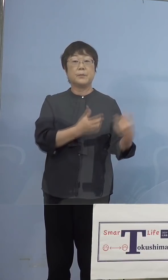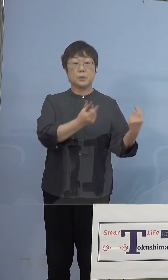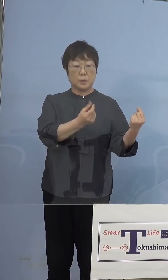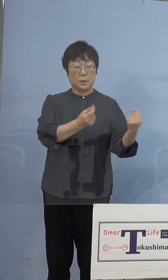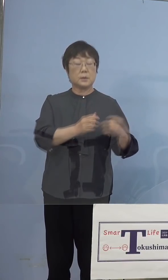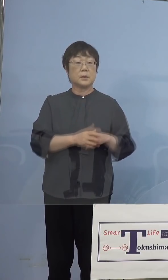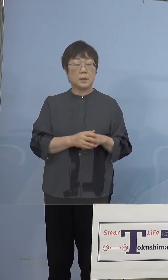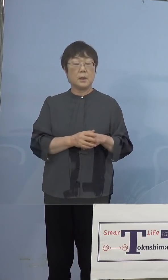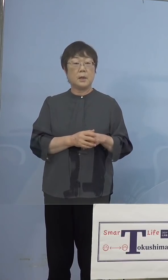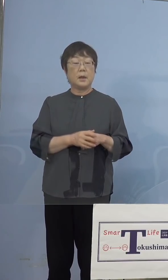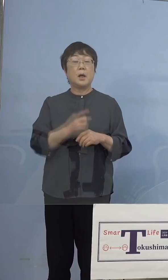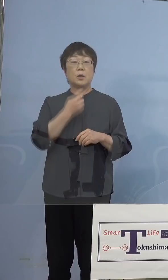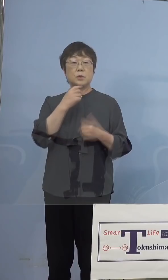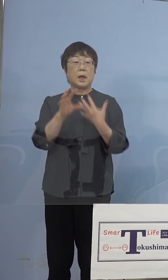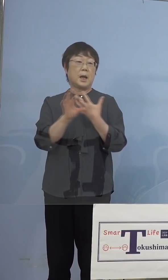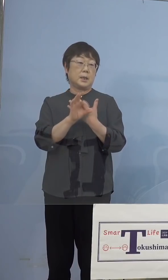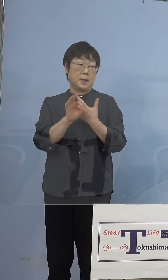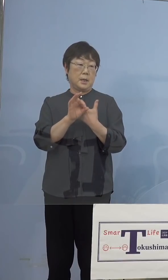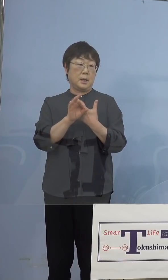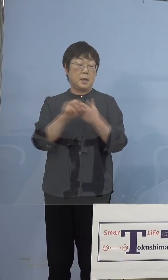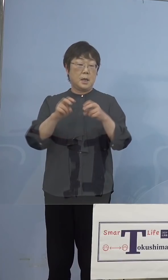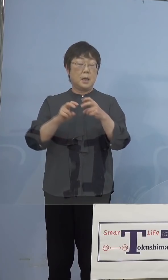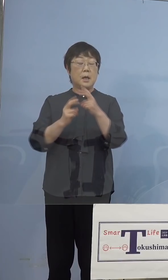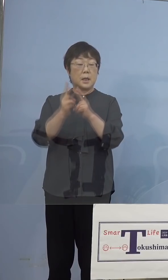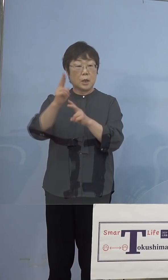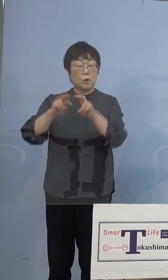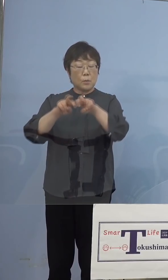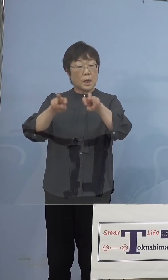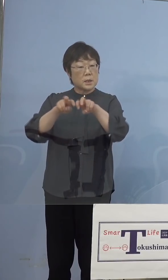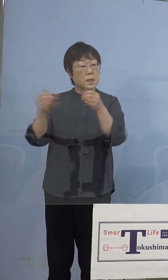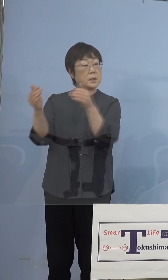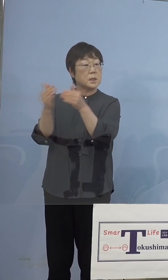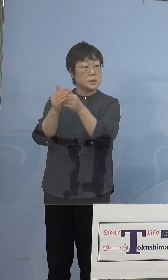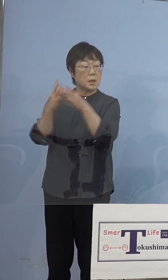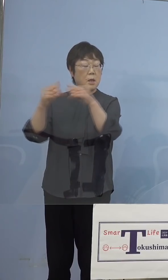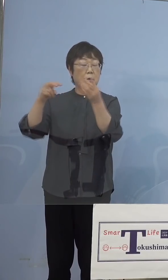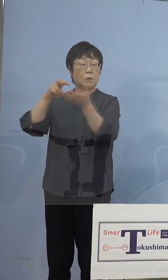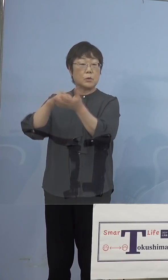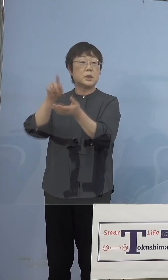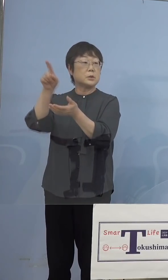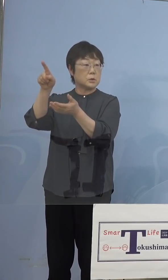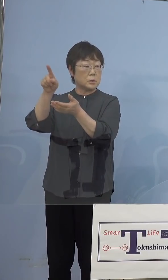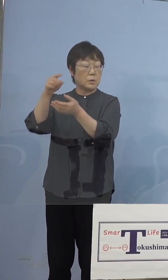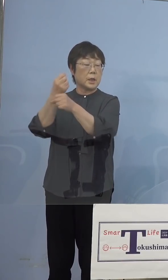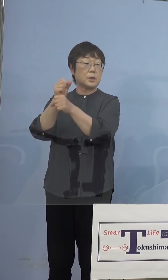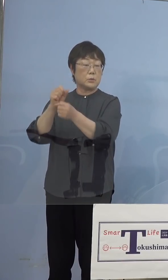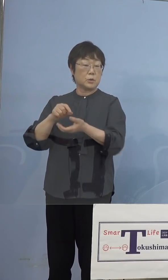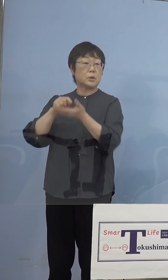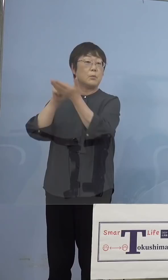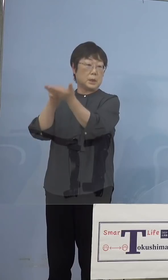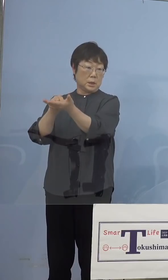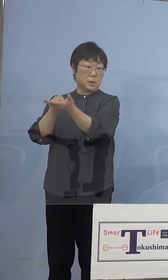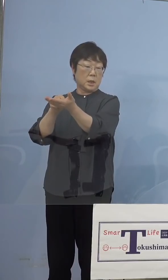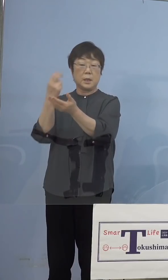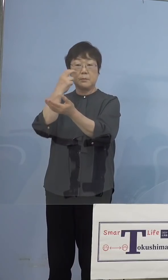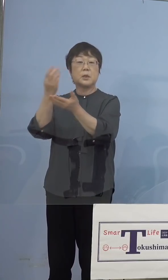疑い事例、ゲノム解析は最終的には 国立感染症研究所の方で行うと （NHK） 確定まではしないと